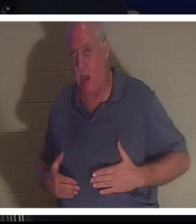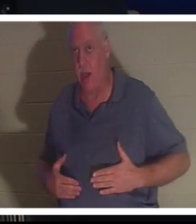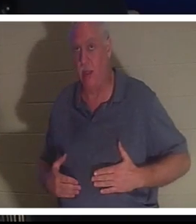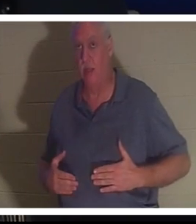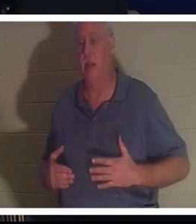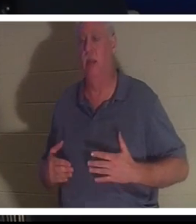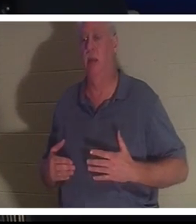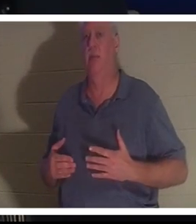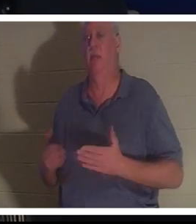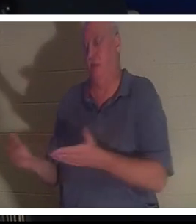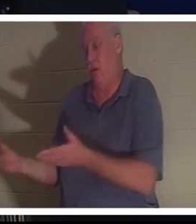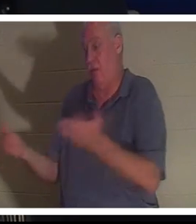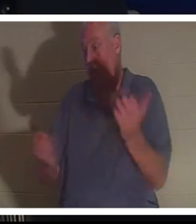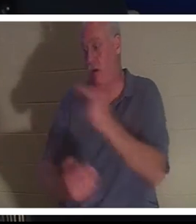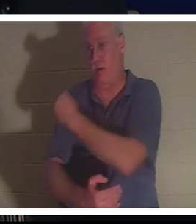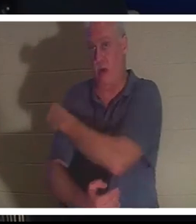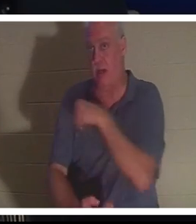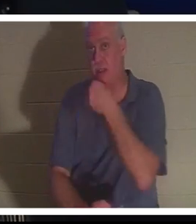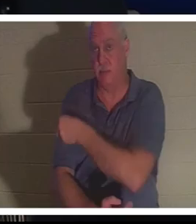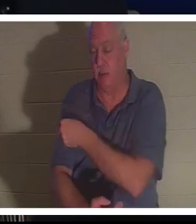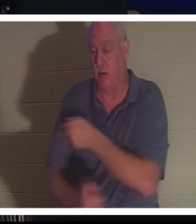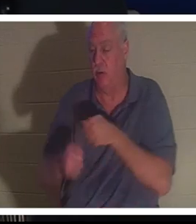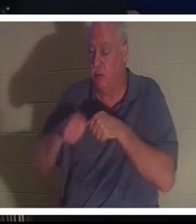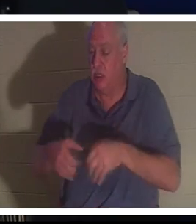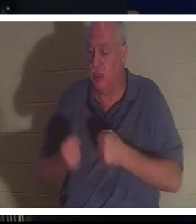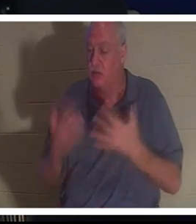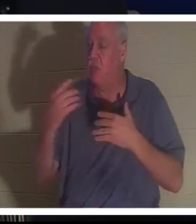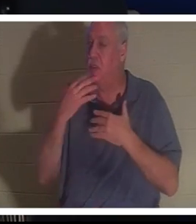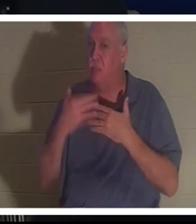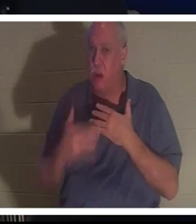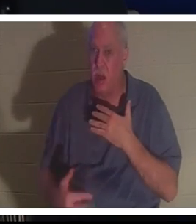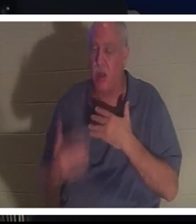彼女は病院に着きました。 彼女は、この女性がまだ生きていること、